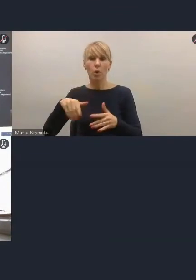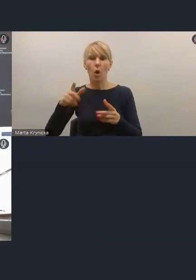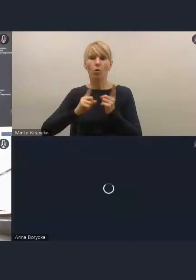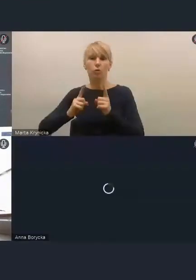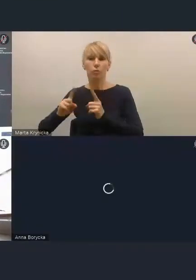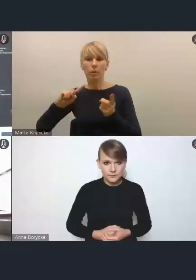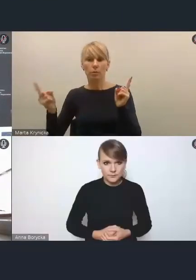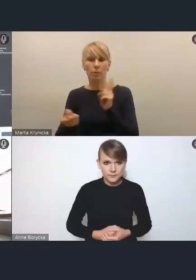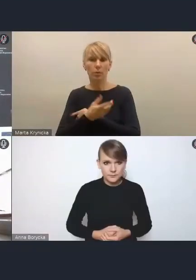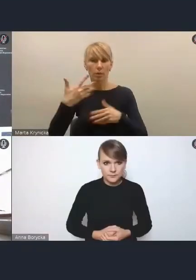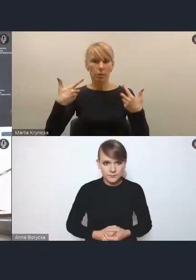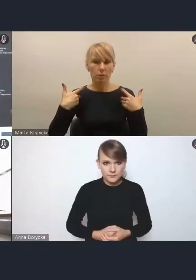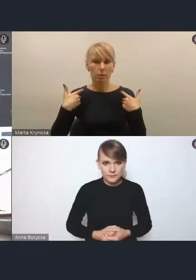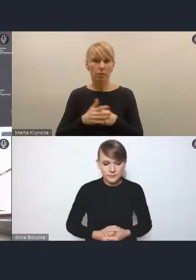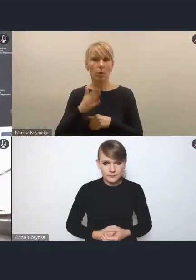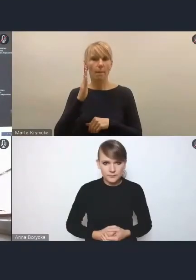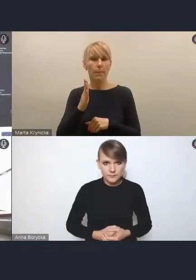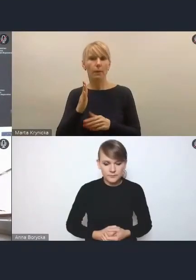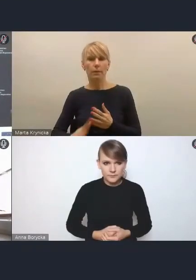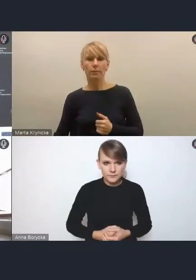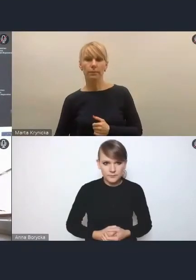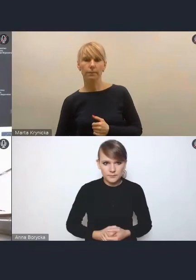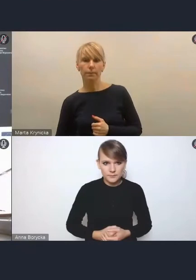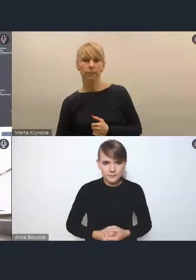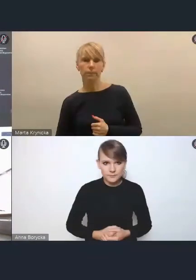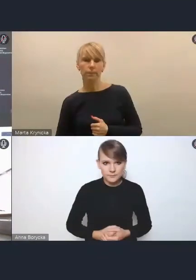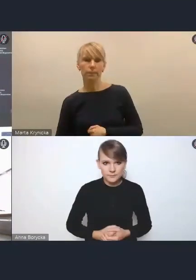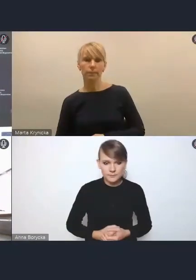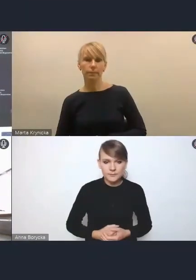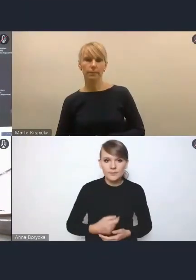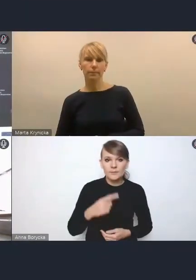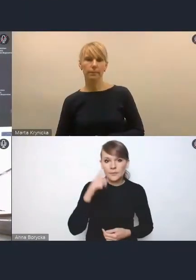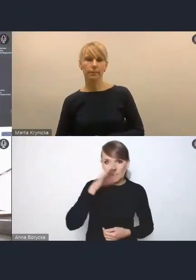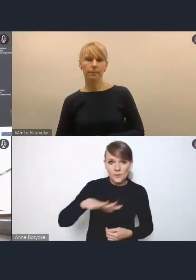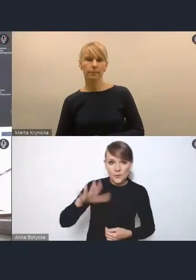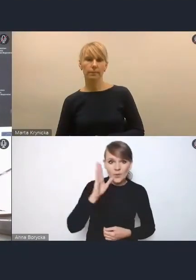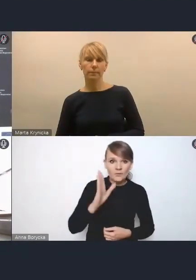i tego, że będziemy mieli starzejące się społeczeństwo, one muszą być jednym z elementów